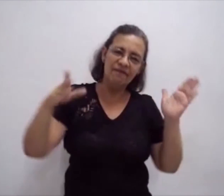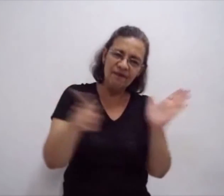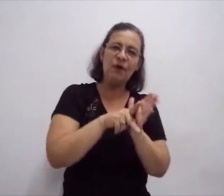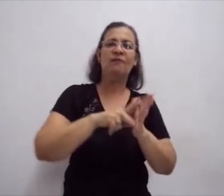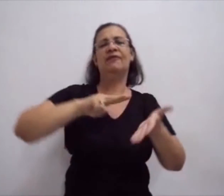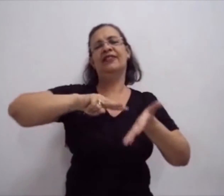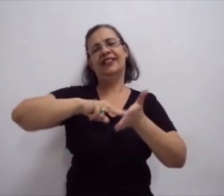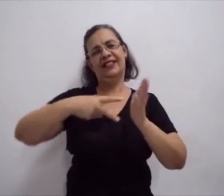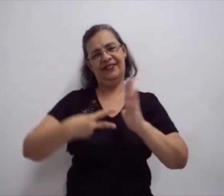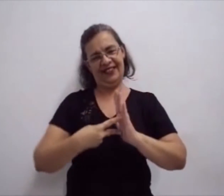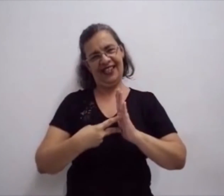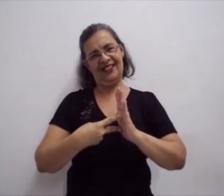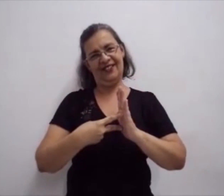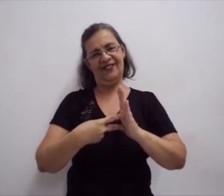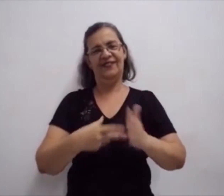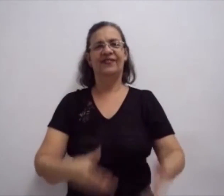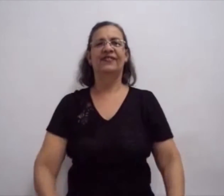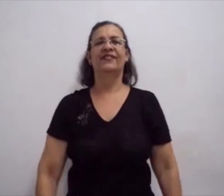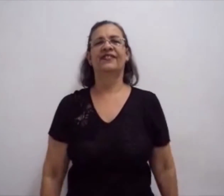Dando significado à sua escrita.